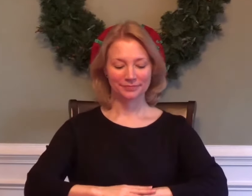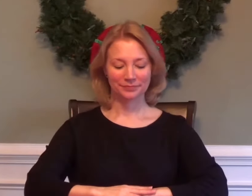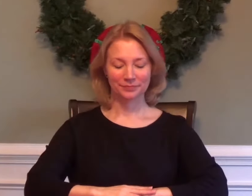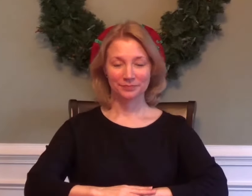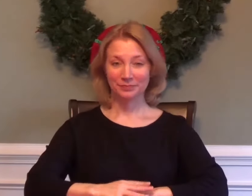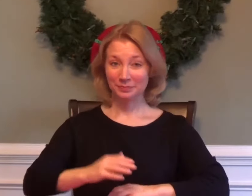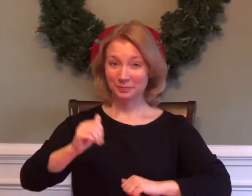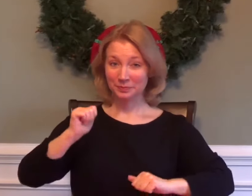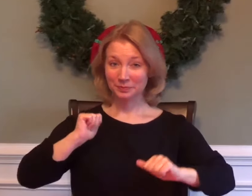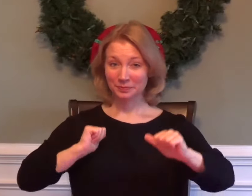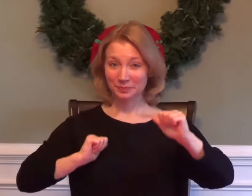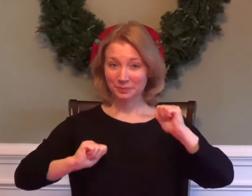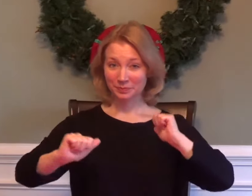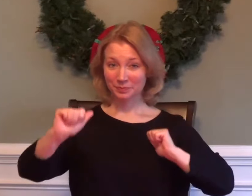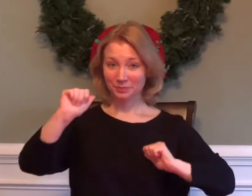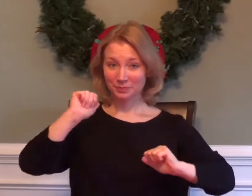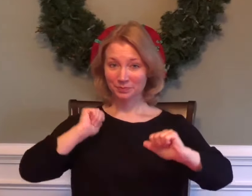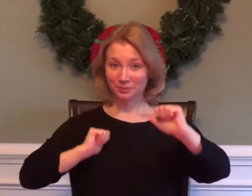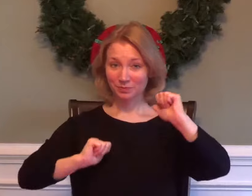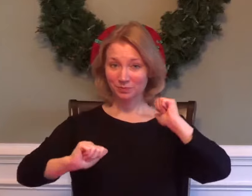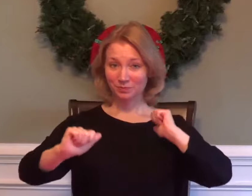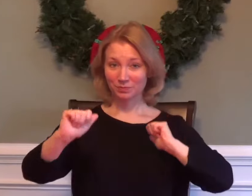DRAMA